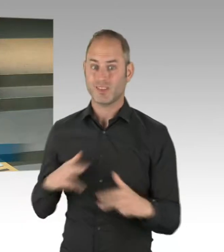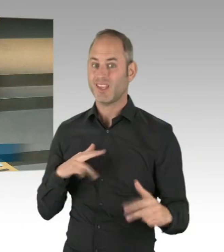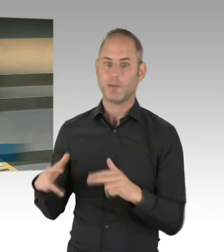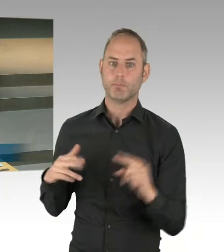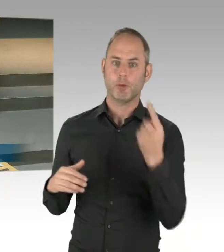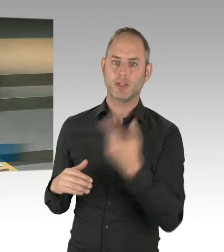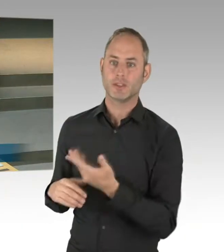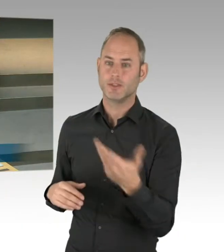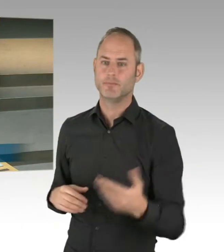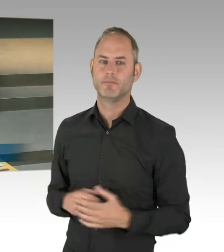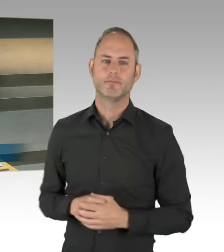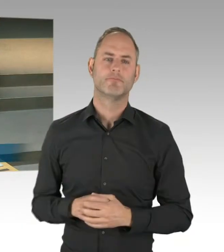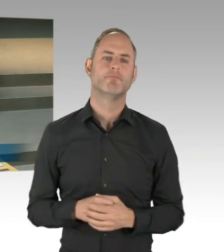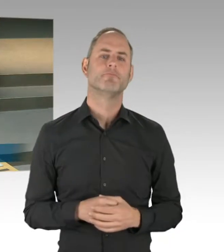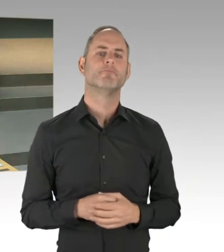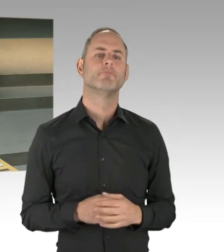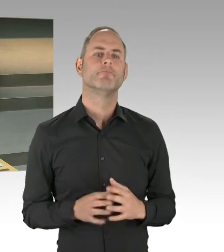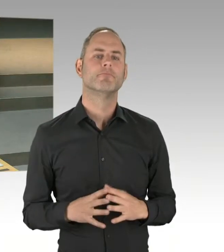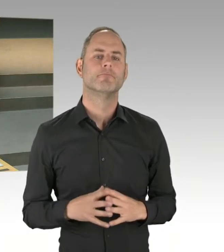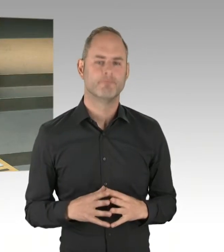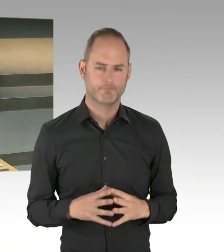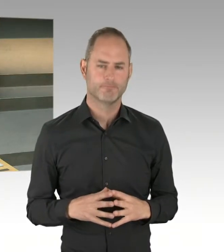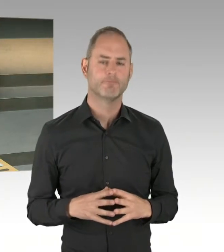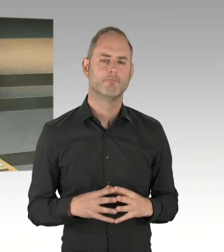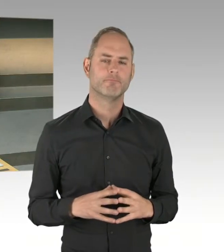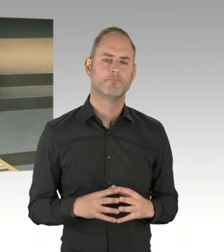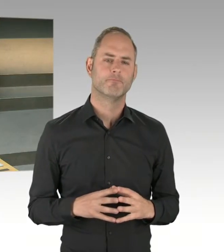wo das auch zwischen den Bezirken zu Beginn strittig diskutiert wurde